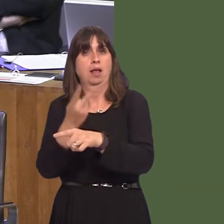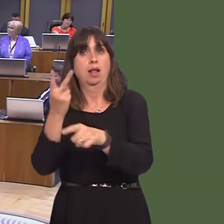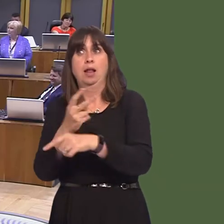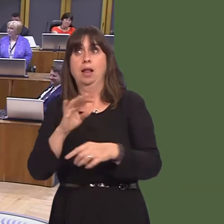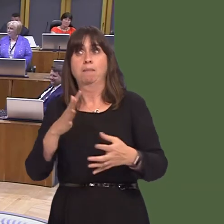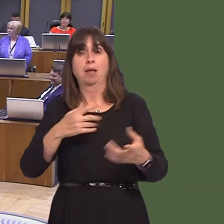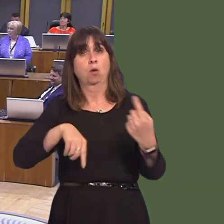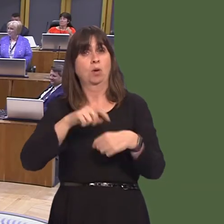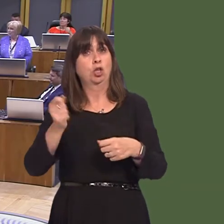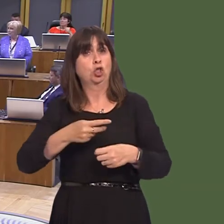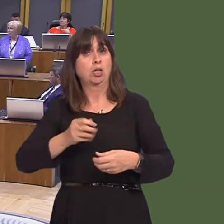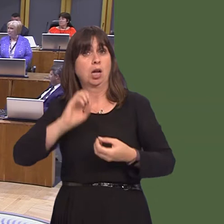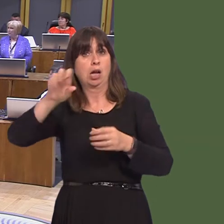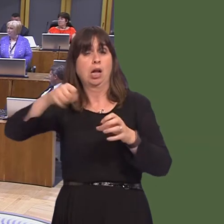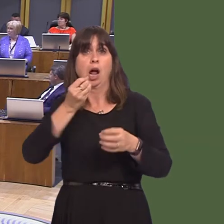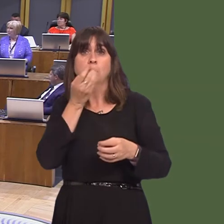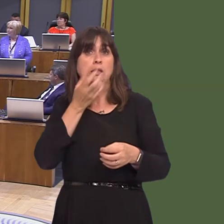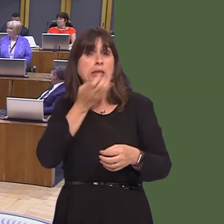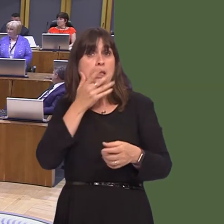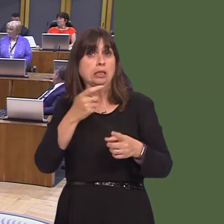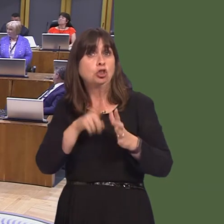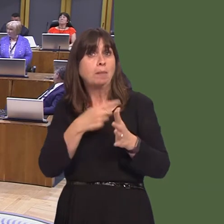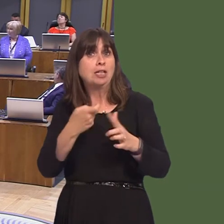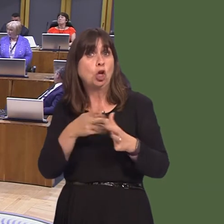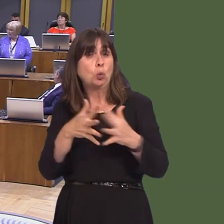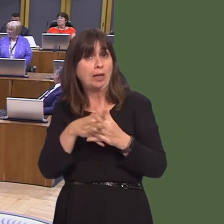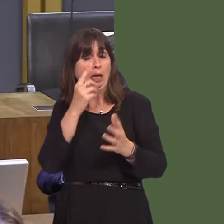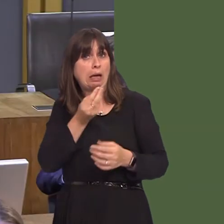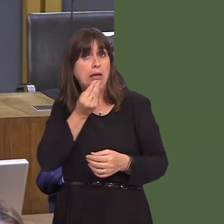more of this Japanese knotweed as it's full of vitamins and minerals. We can't eat our